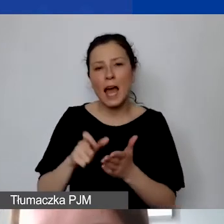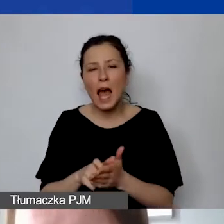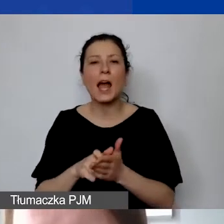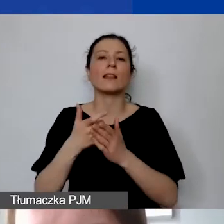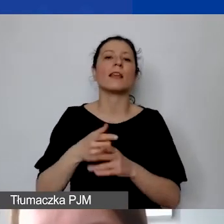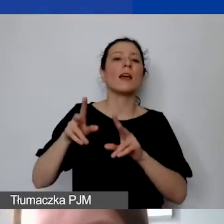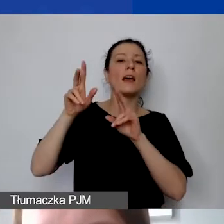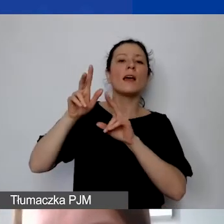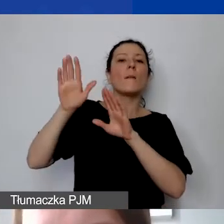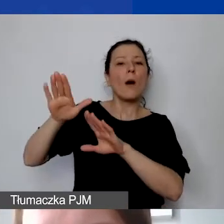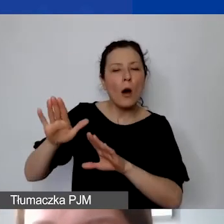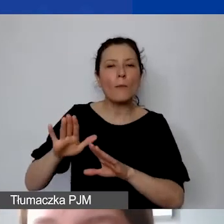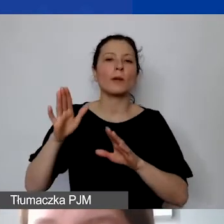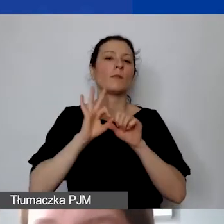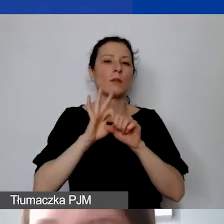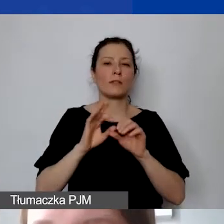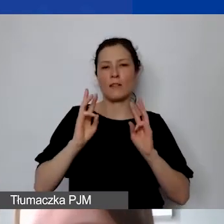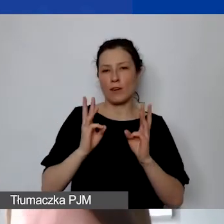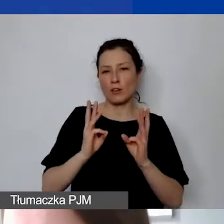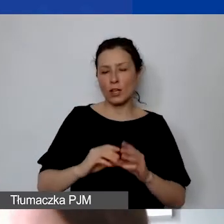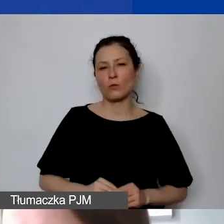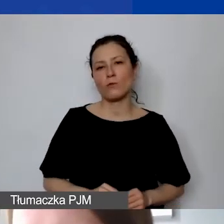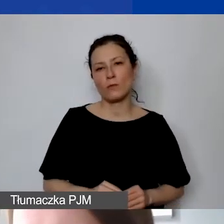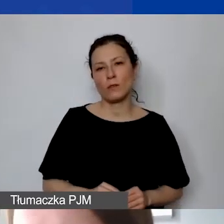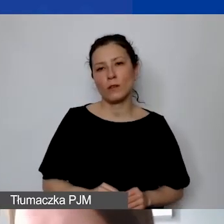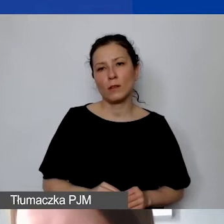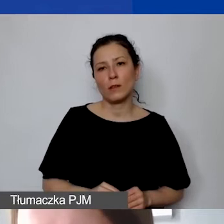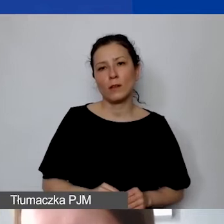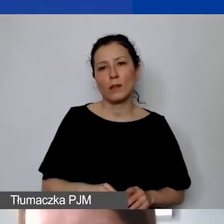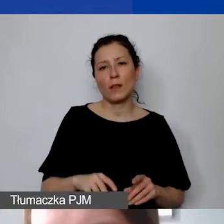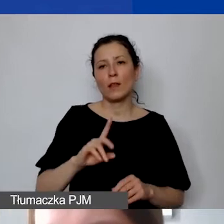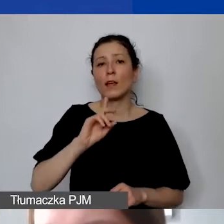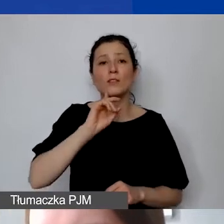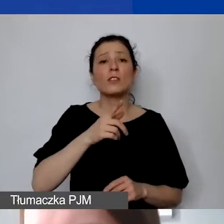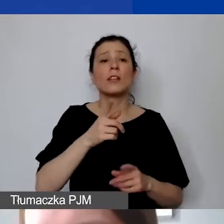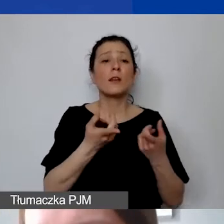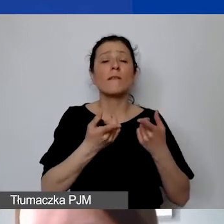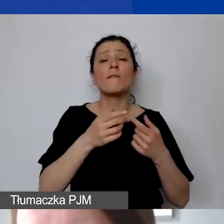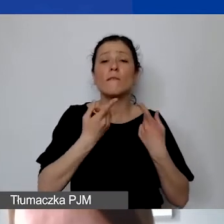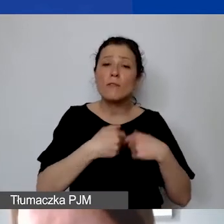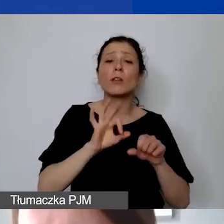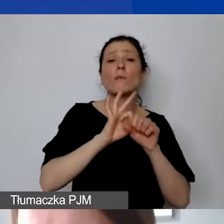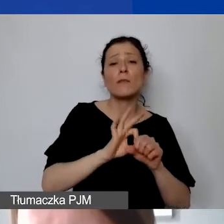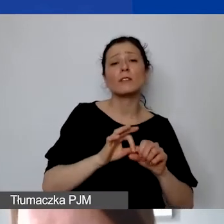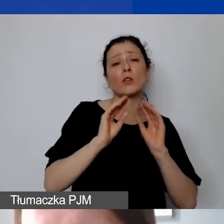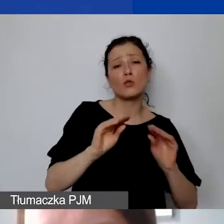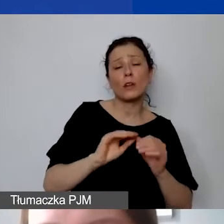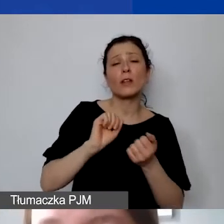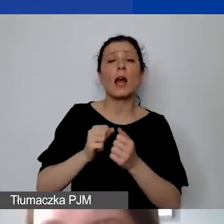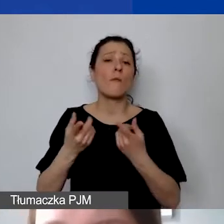czy przeprowadzenie warsztatu, czy zlecenie przeprowadzenia szkolenia, wykonanie jakiejś usługi graficznej -